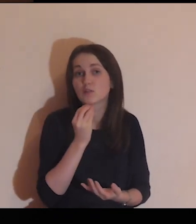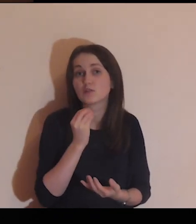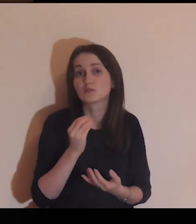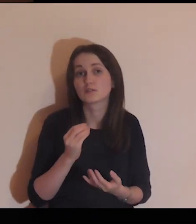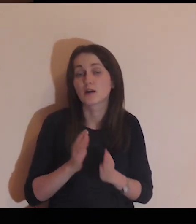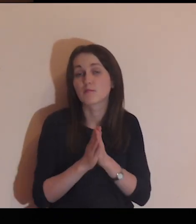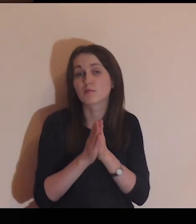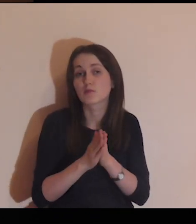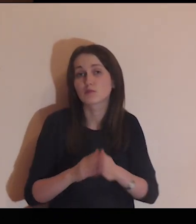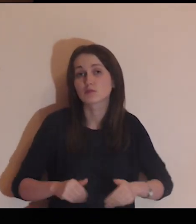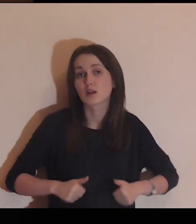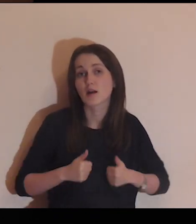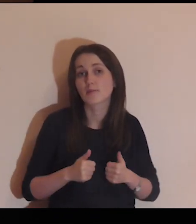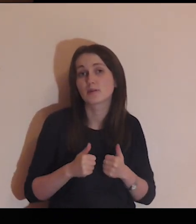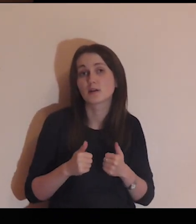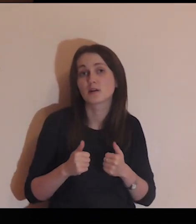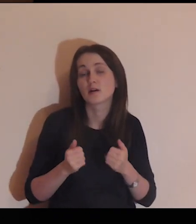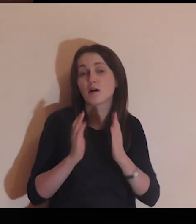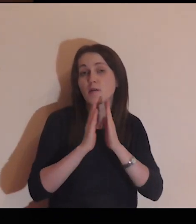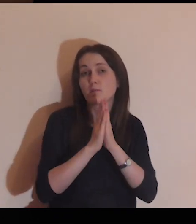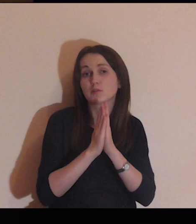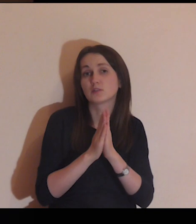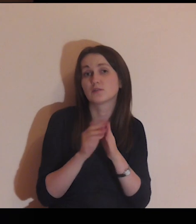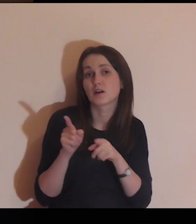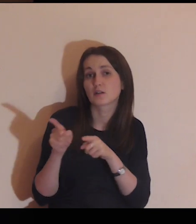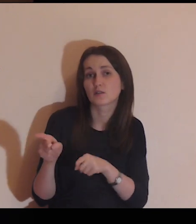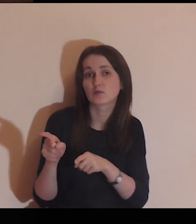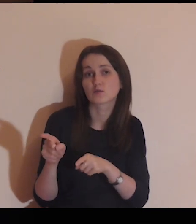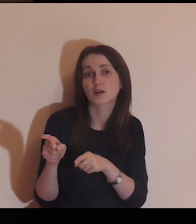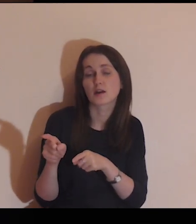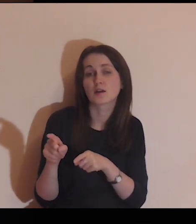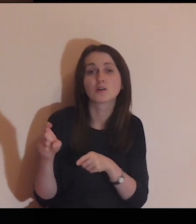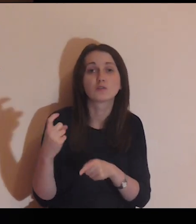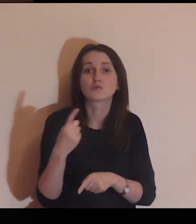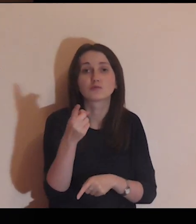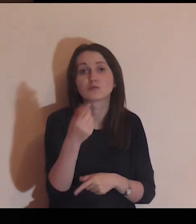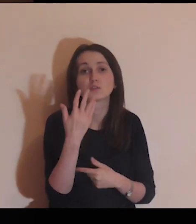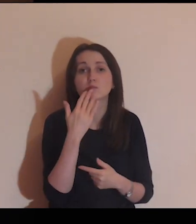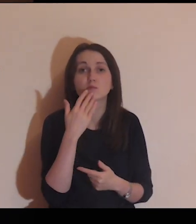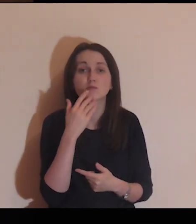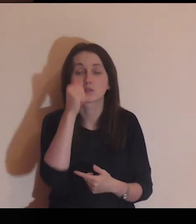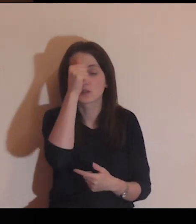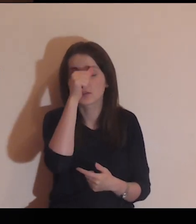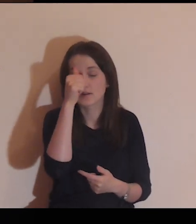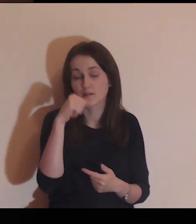ale niech ta modlitwa kieruje mnie na to, co Ty mówisz w Ewangelii.